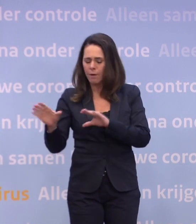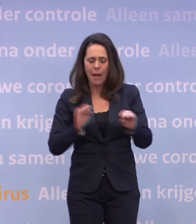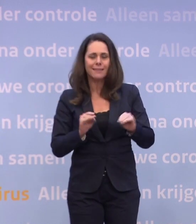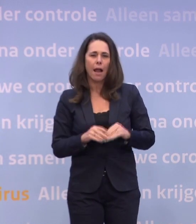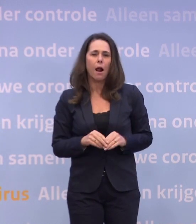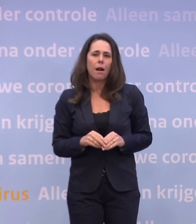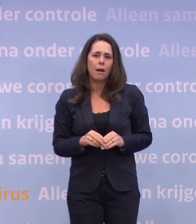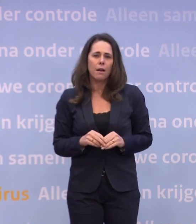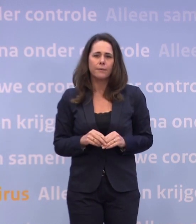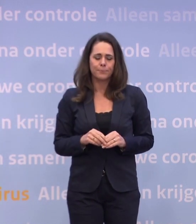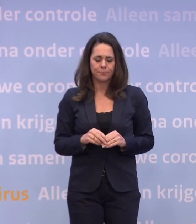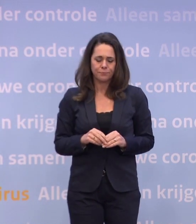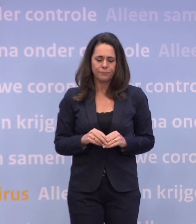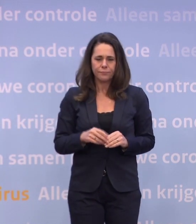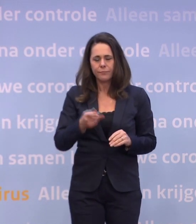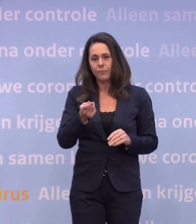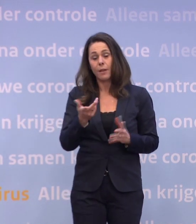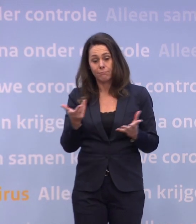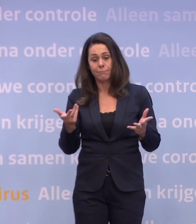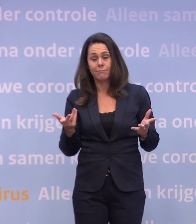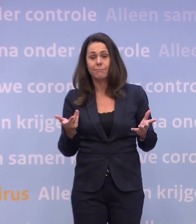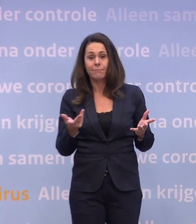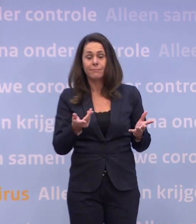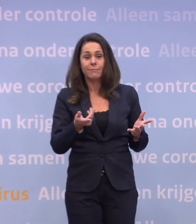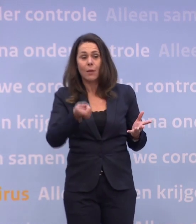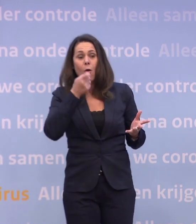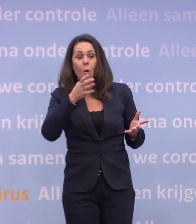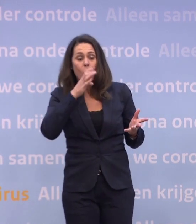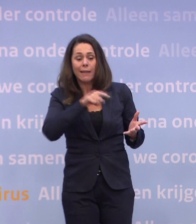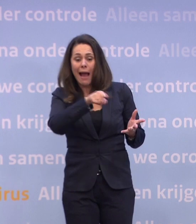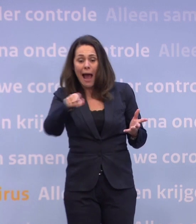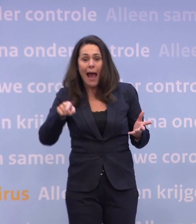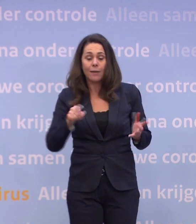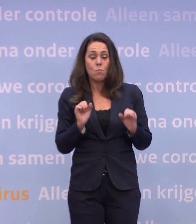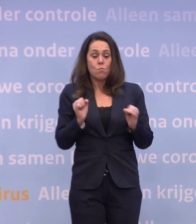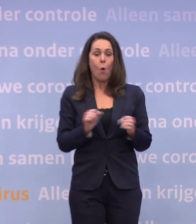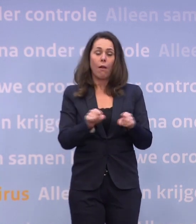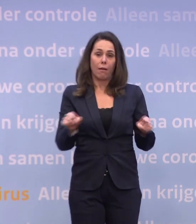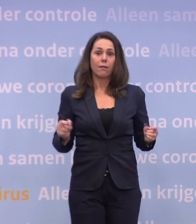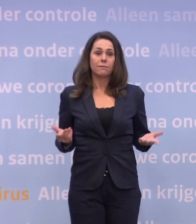Niet voor niets zien we dat de horeca er bijvoorbeeld ook gewoon onder lijdt... ...dat moeten we ook gewoon zo willen zeggen tegen elkaar.